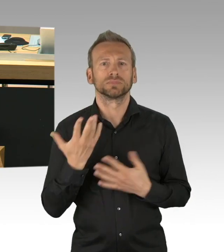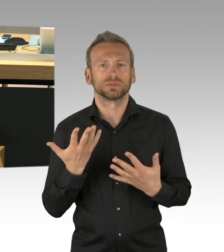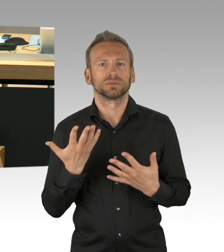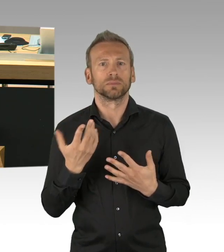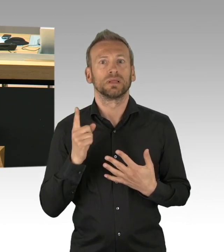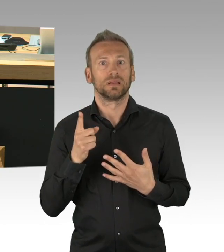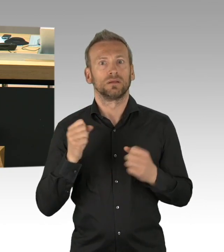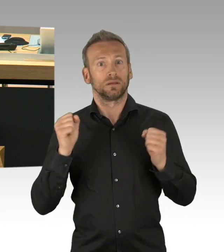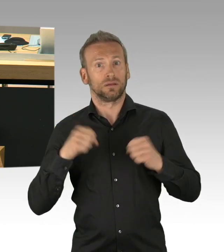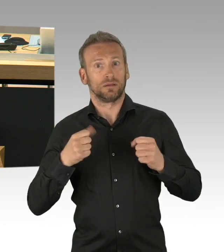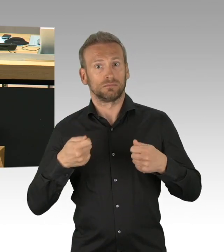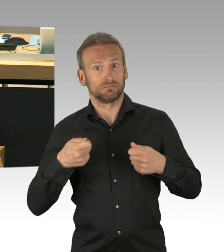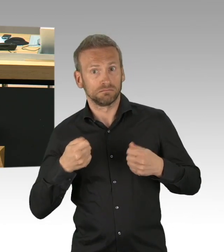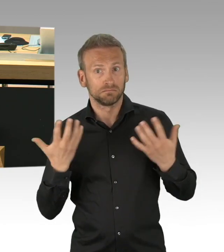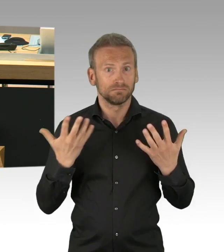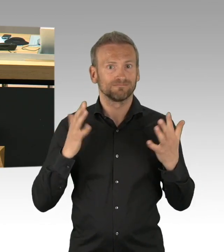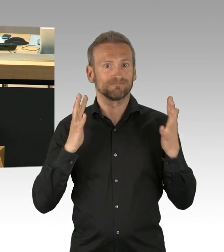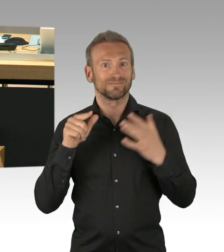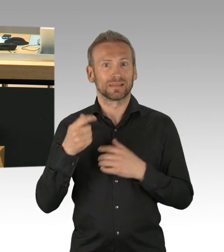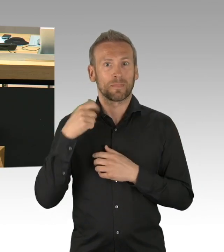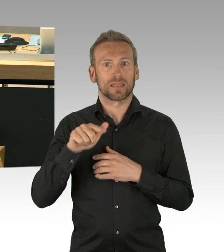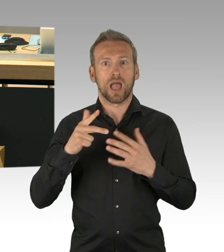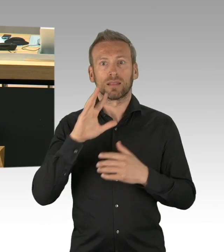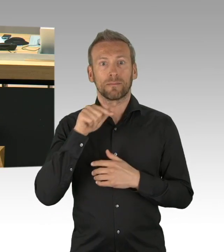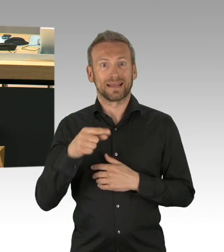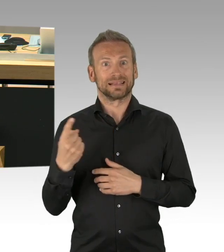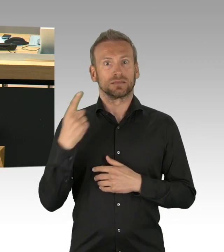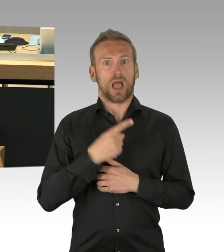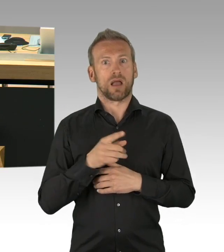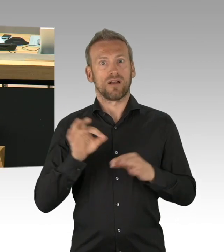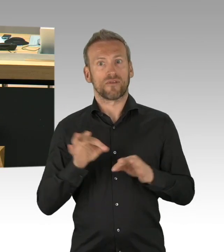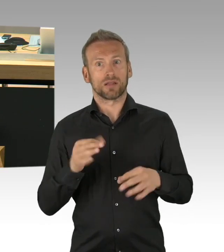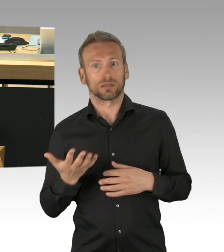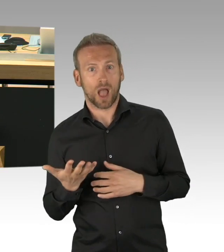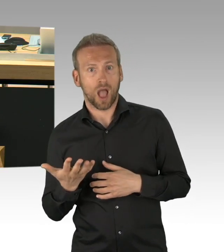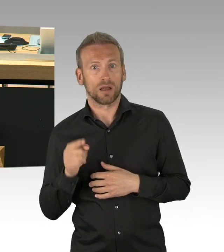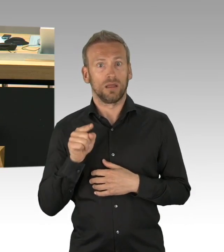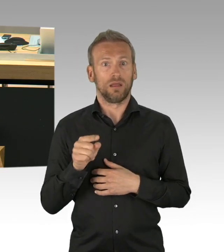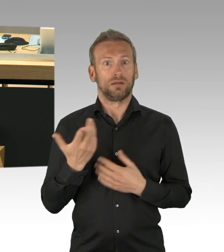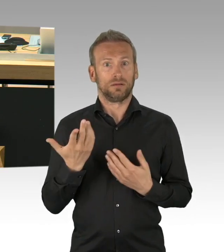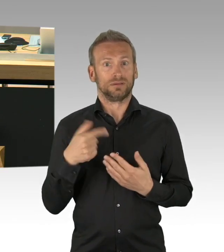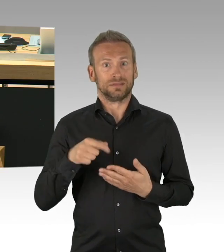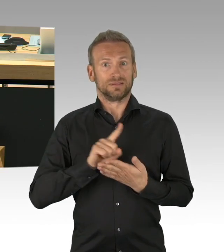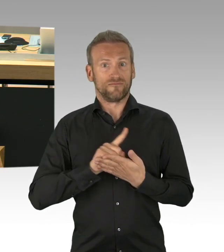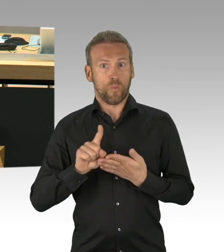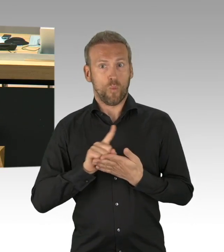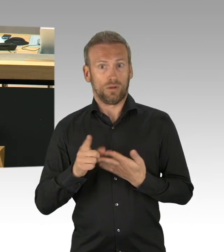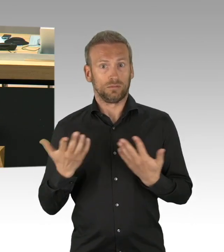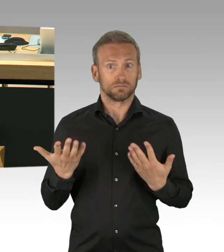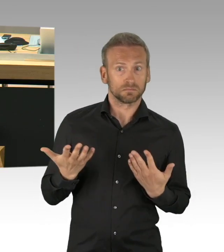und es gibt und es gibt eine Einschätzung, weit getragen, dass es einen Feiertag geben soll, das ist keine Neuigkeit,